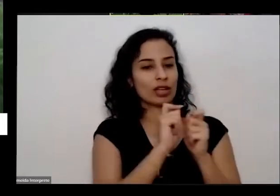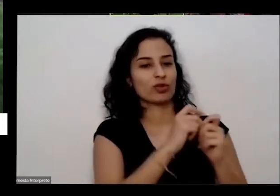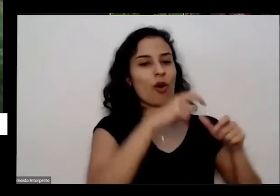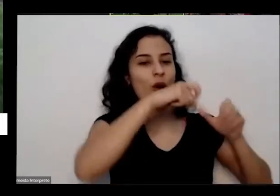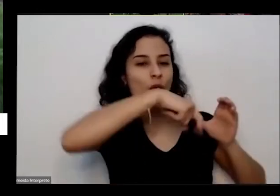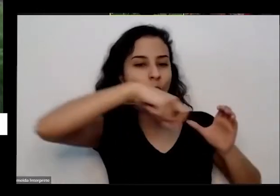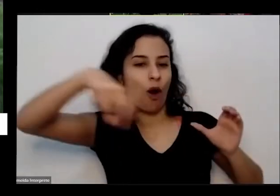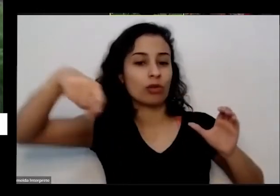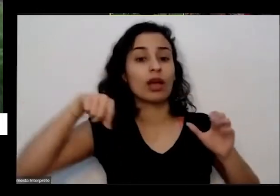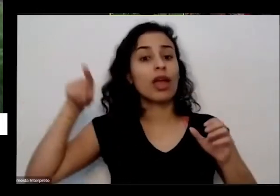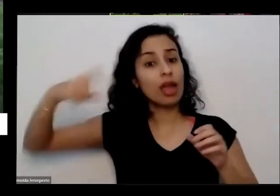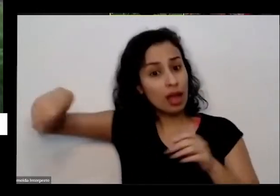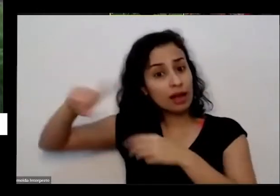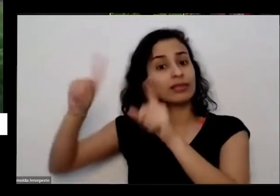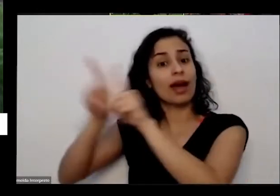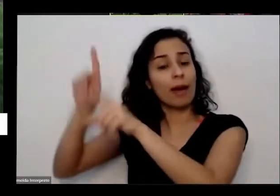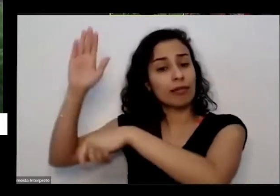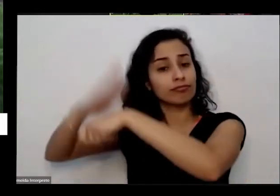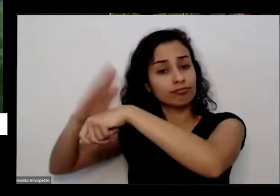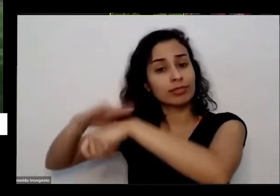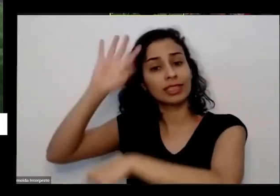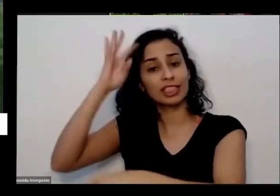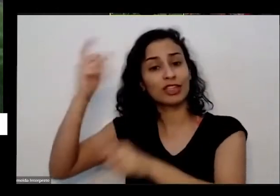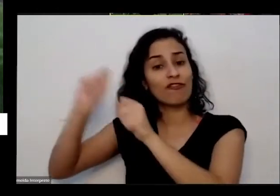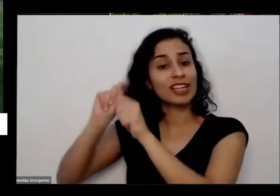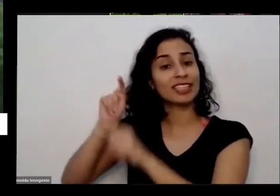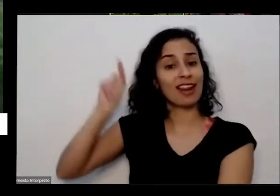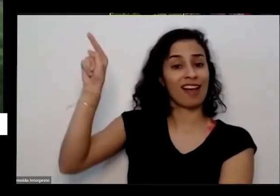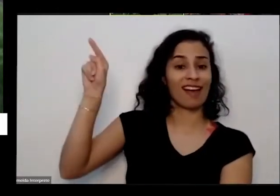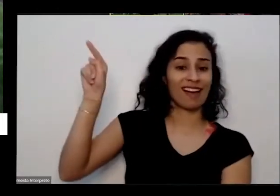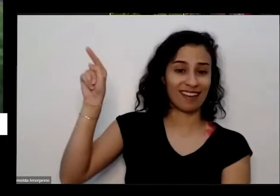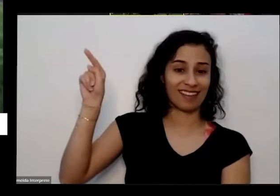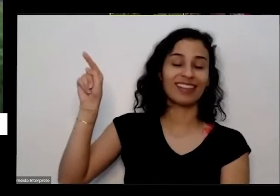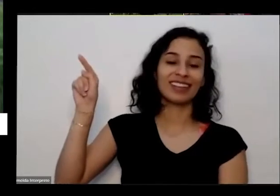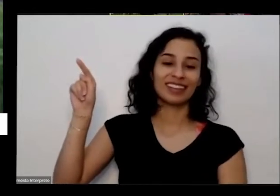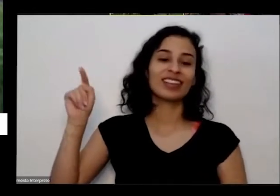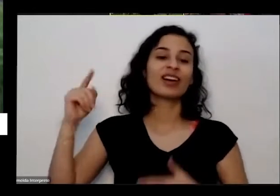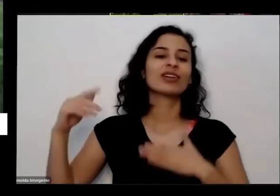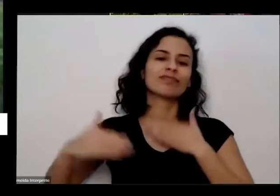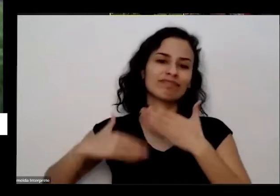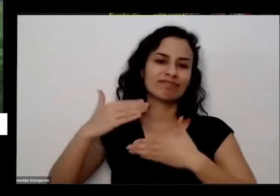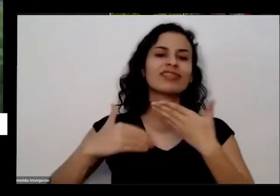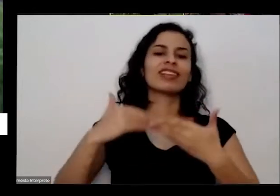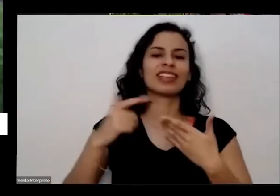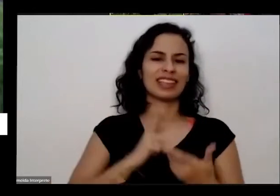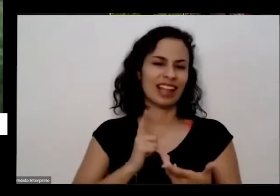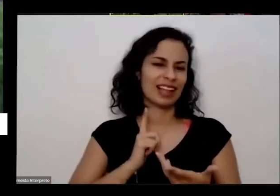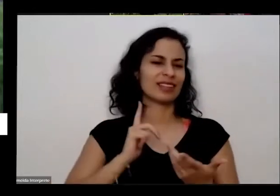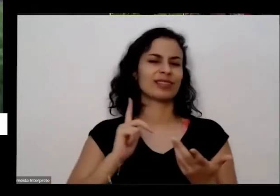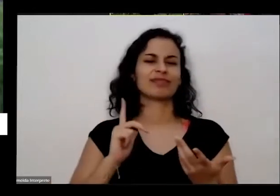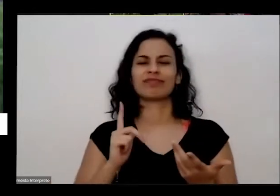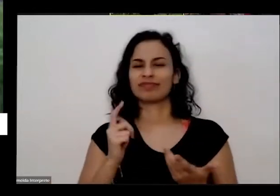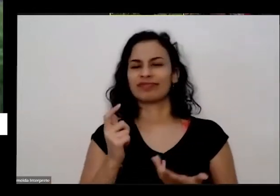pessoal da universidade e de lá para cá a gente já fez diversas reuniões pela internet né pela